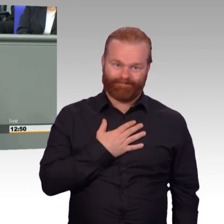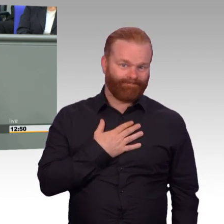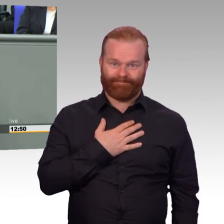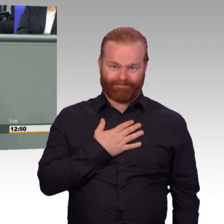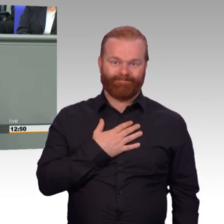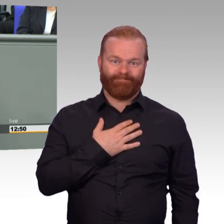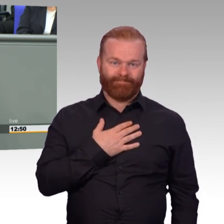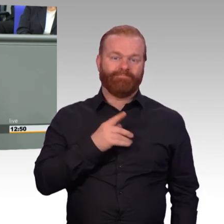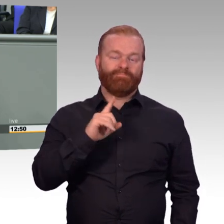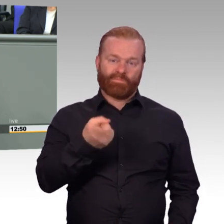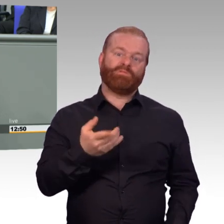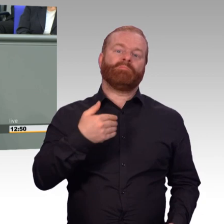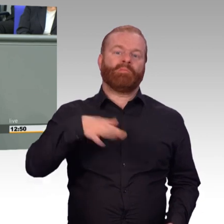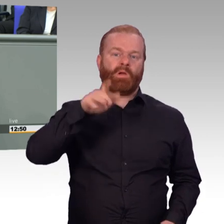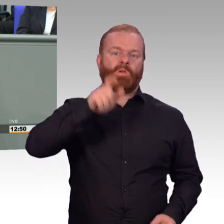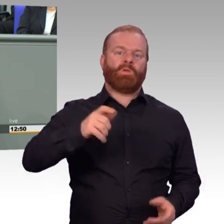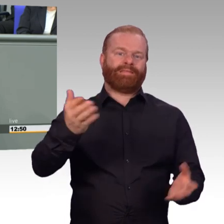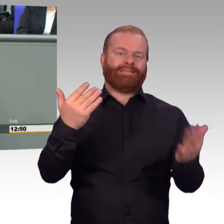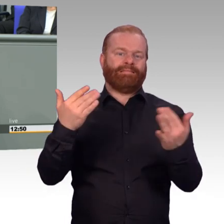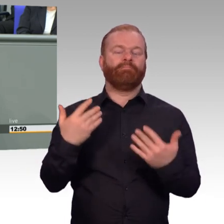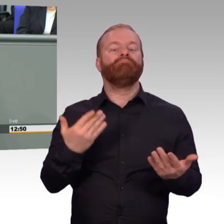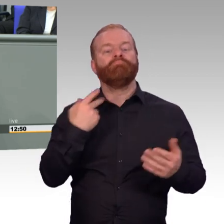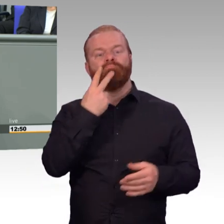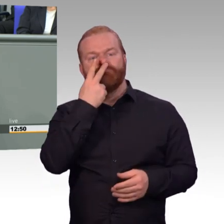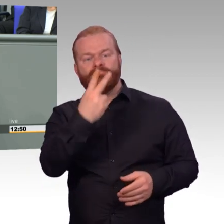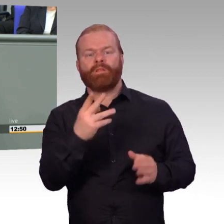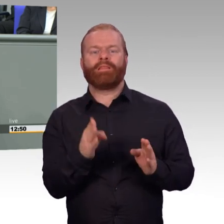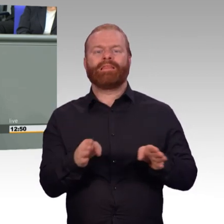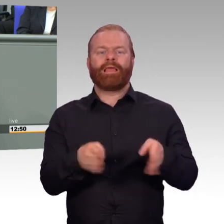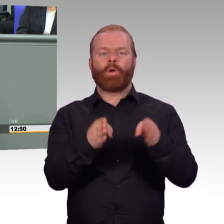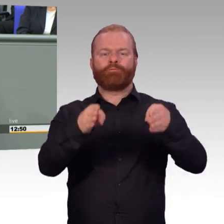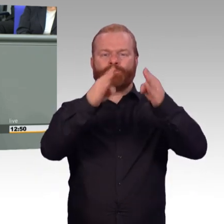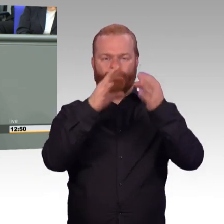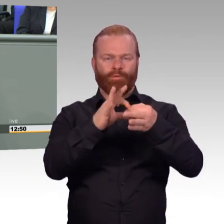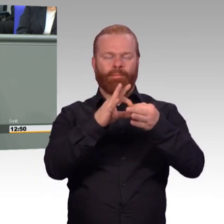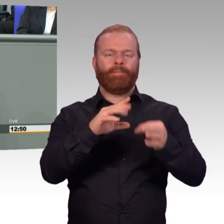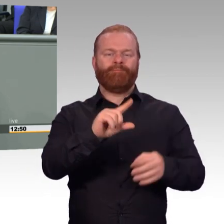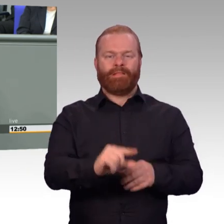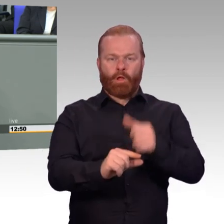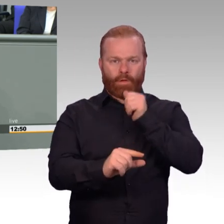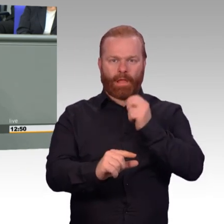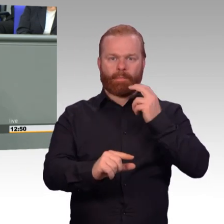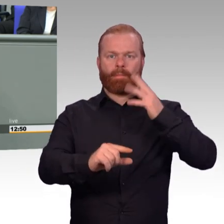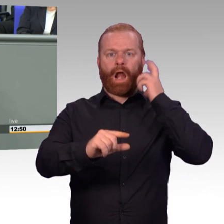auch verpflichtend die Attraktivität auch fortführen. Von vielen anfangs belächelt